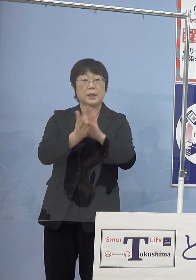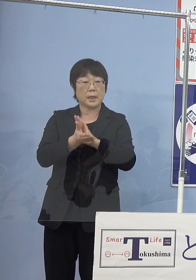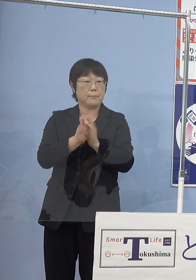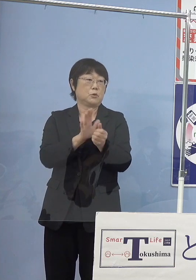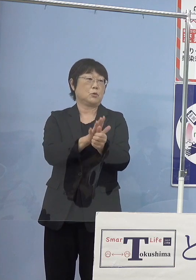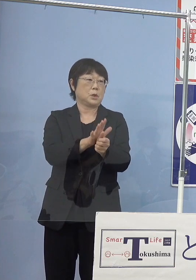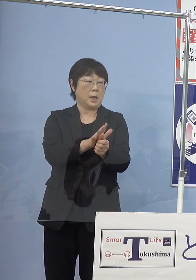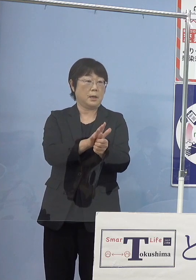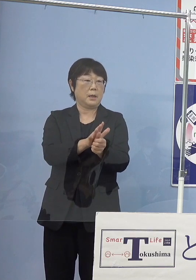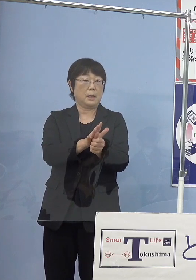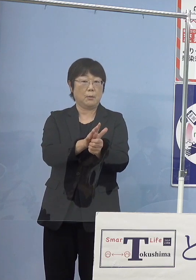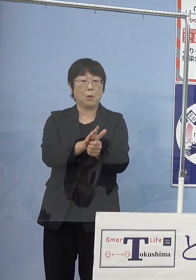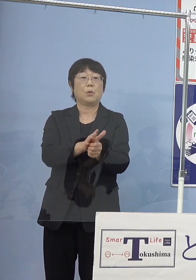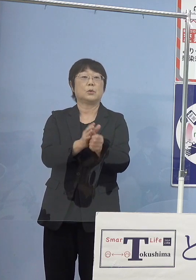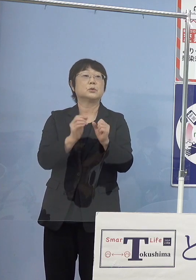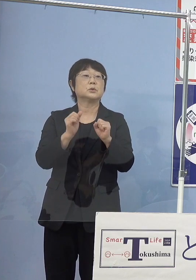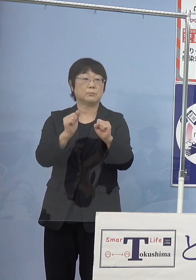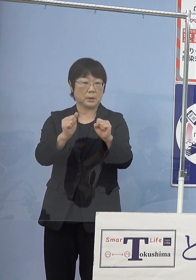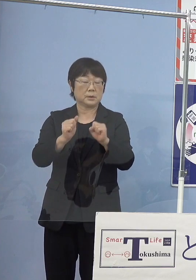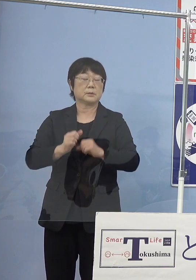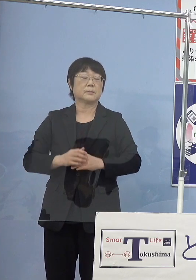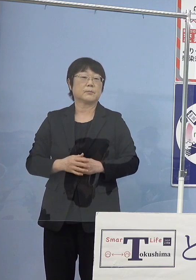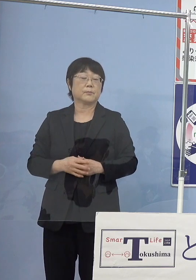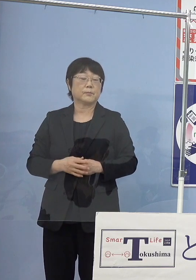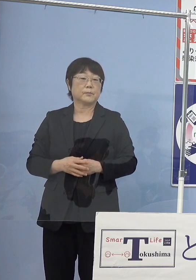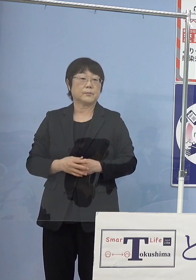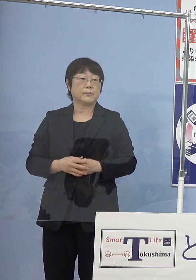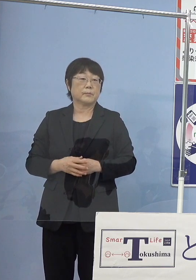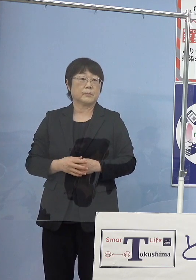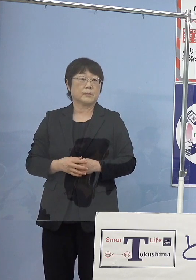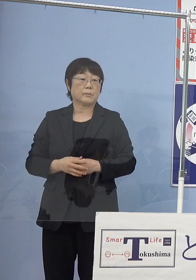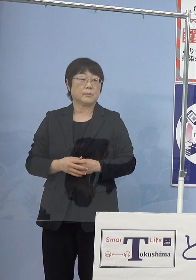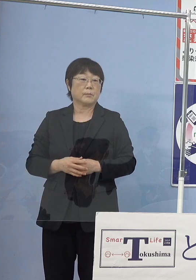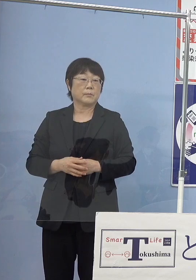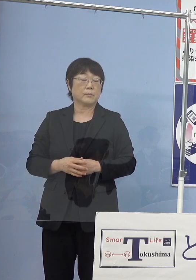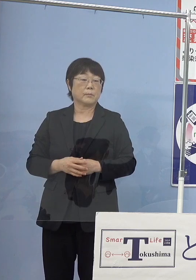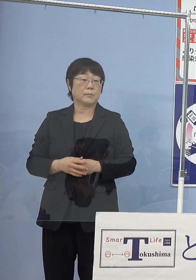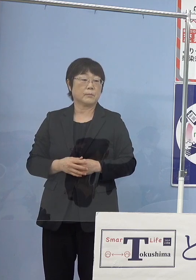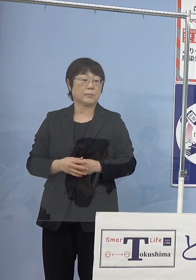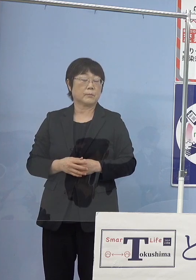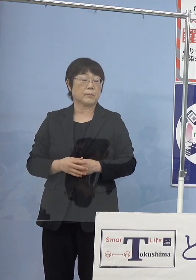こうしたものも 作らせていただいたところでもあります